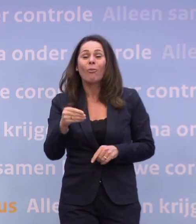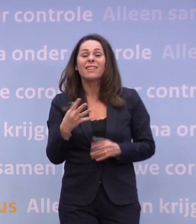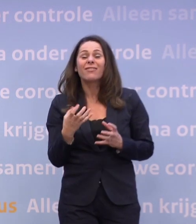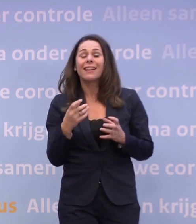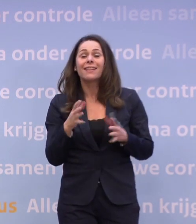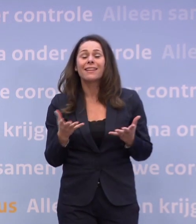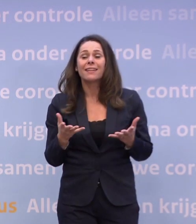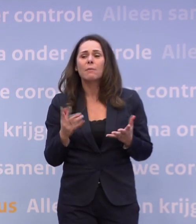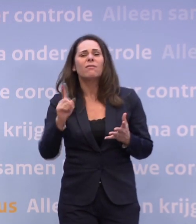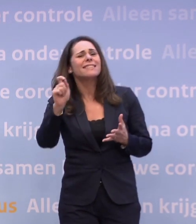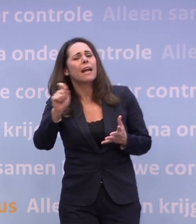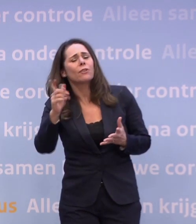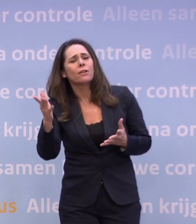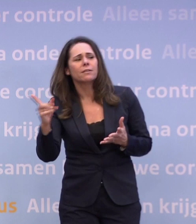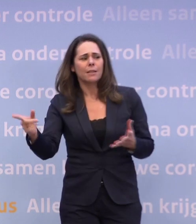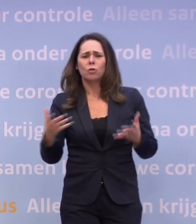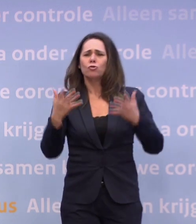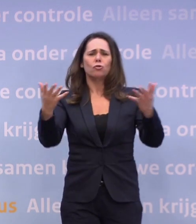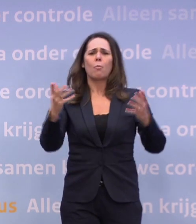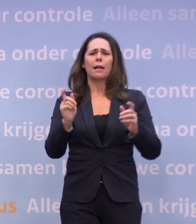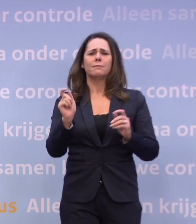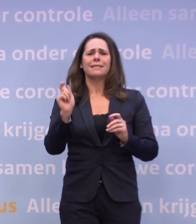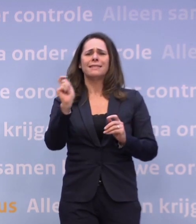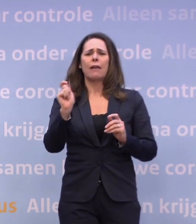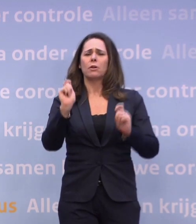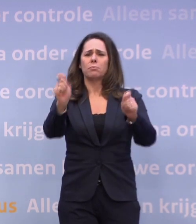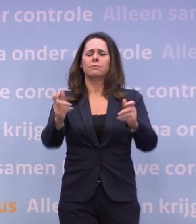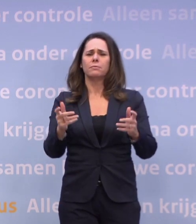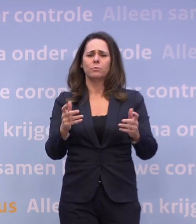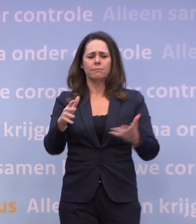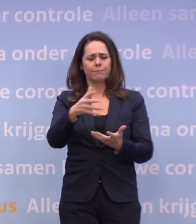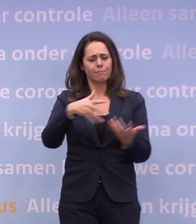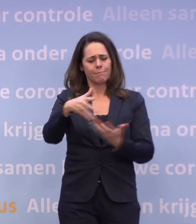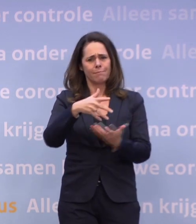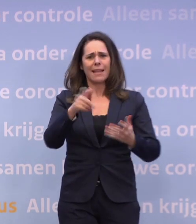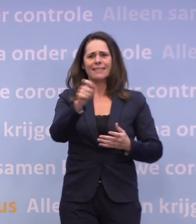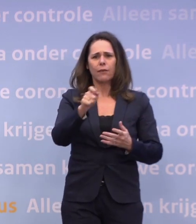Maar wat is een getal waar we aan moeten denken? Dat kun je niet met een getal, je moet altijd een mix van cijfers bekijken.